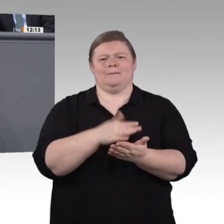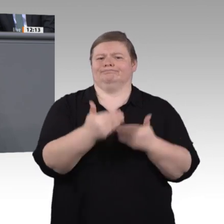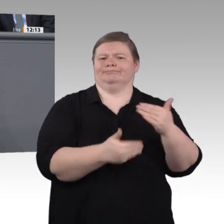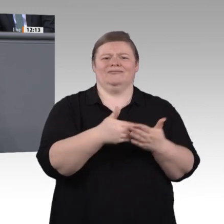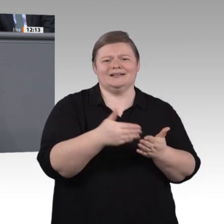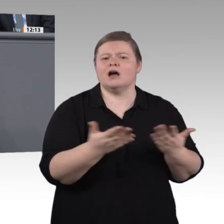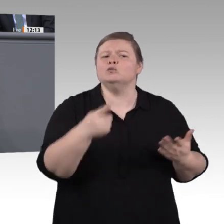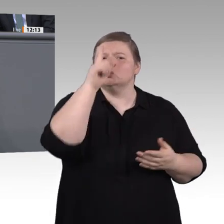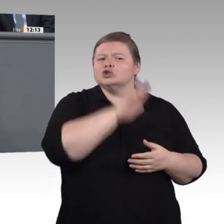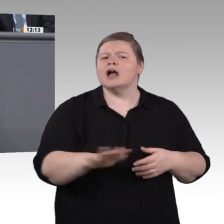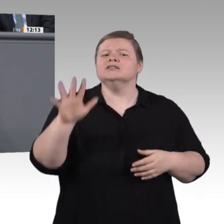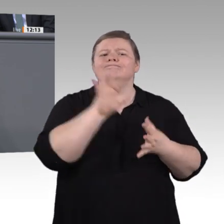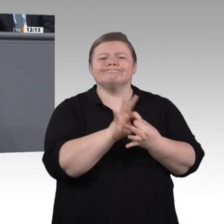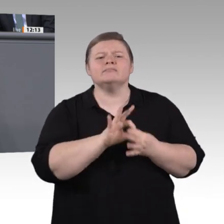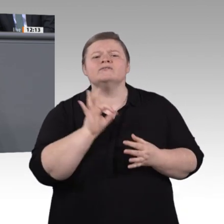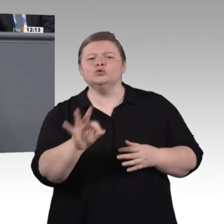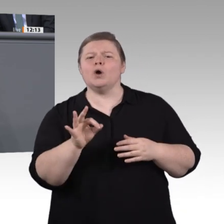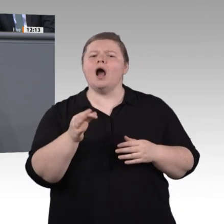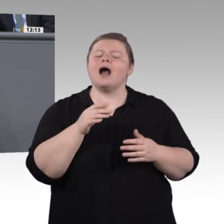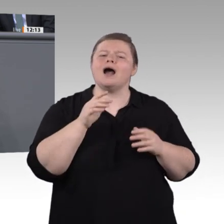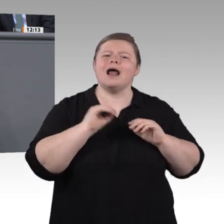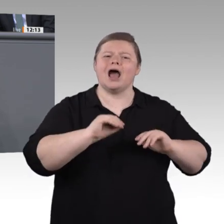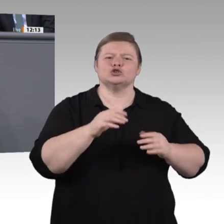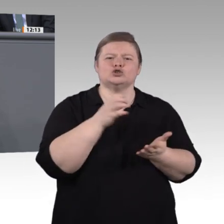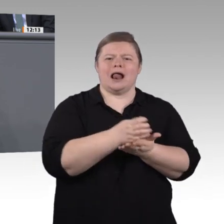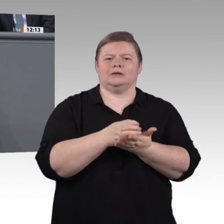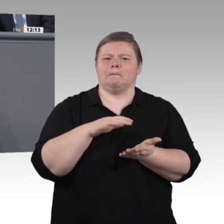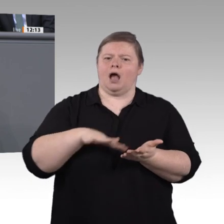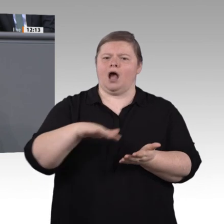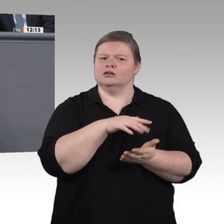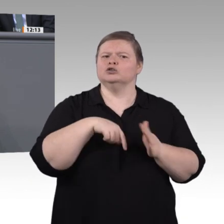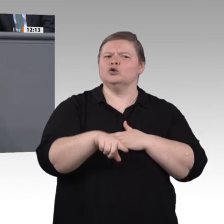unser duales System an vielen Stellen aus. Außerdem haben wir Erkenntnisse sammeln